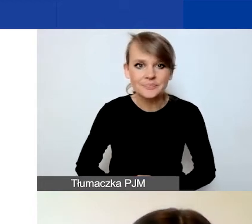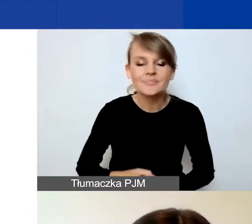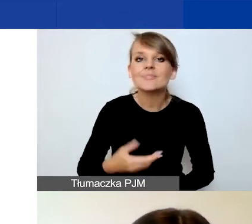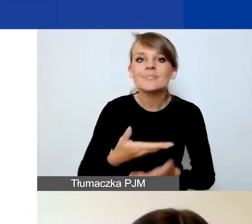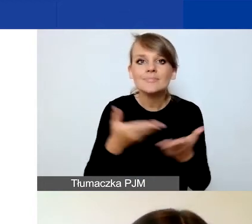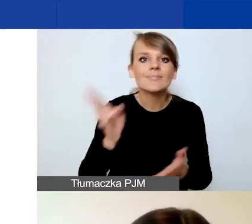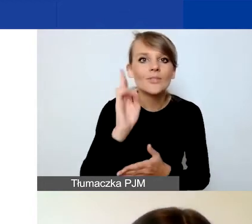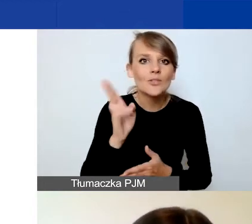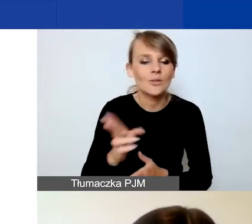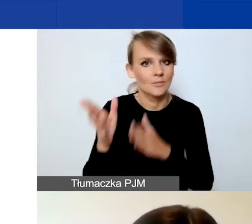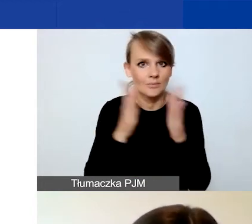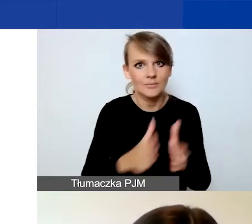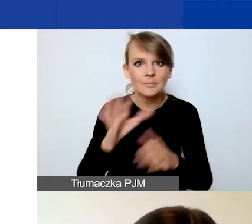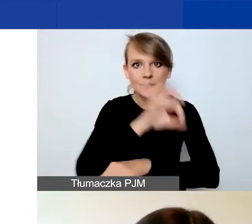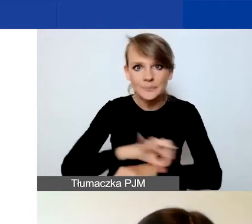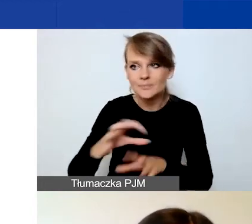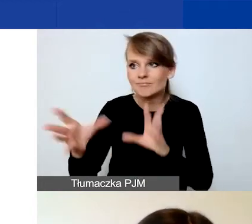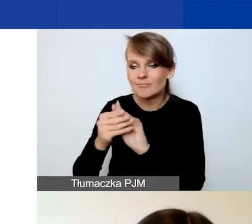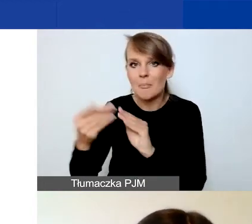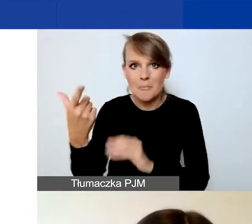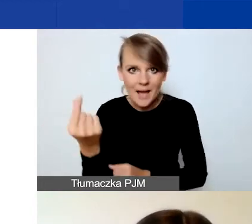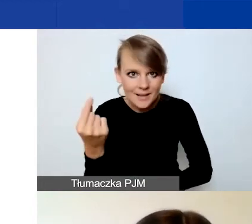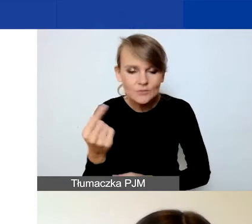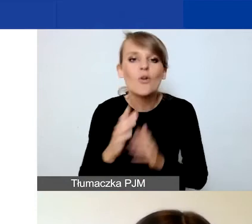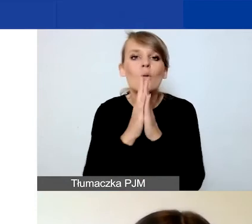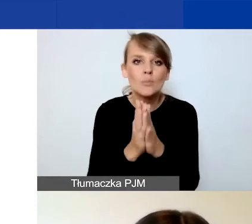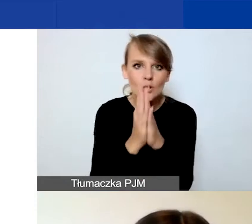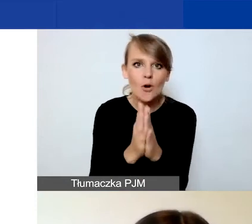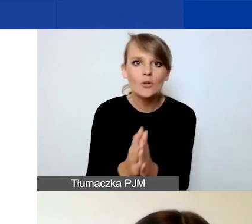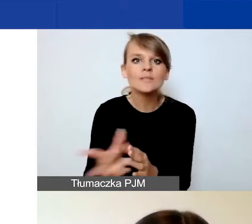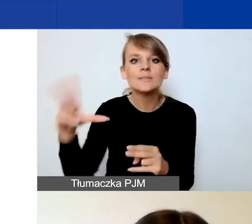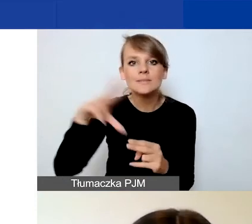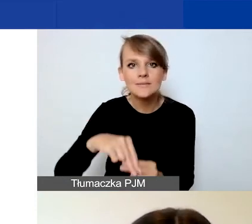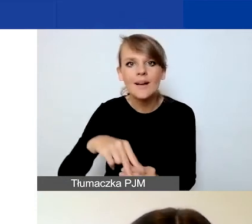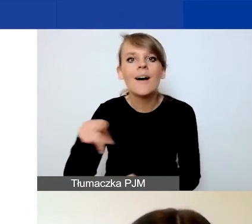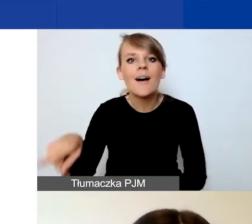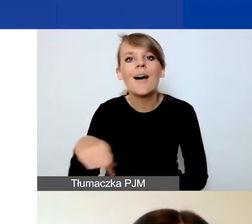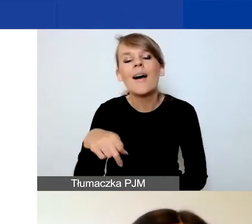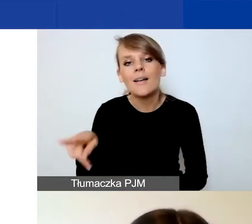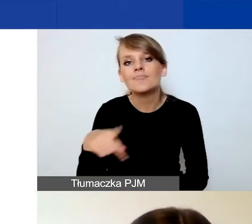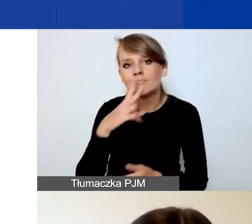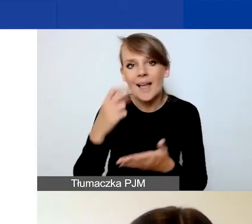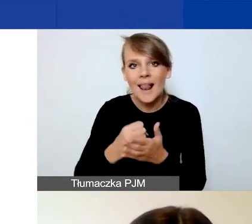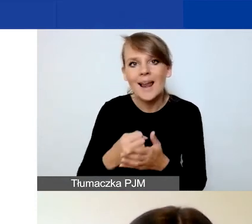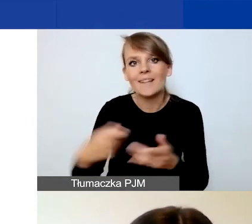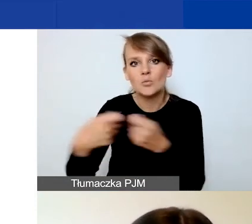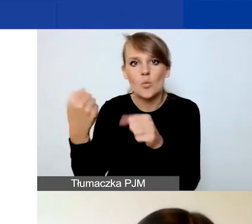którzy przygotowują projekty w partnerstwie, prosimy o załączenie deklaracji współpracy partnerskiej. To są jedyne dwa załączniki,